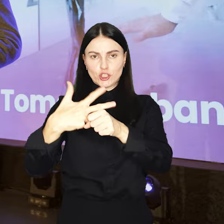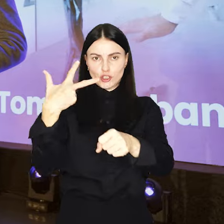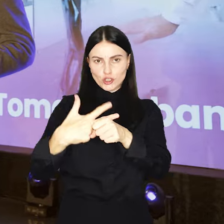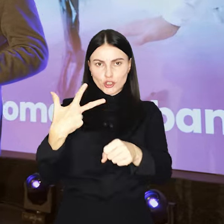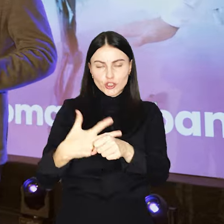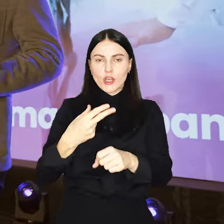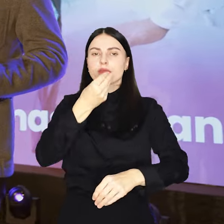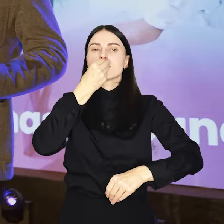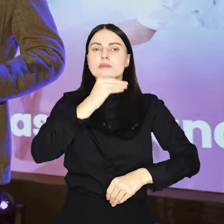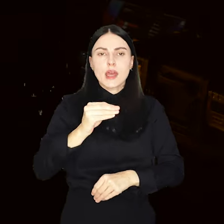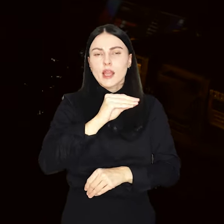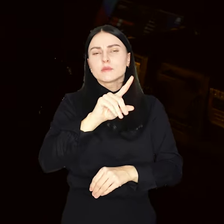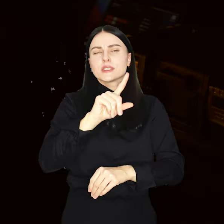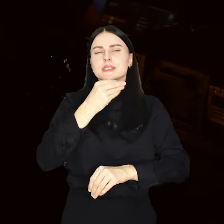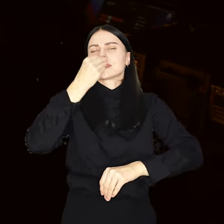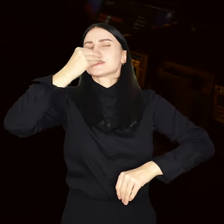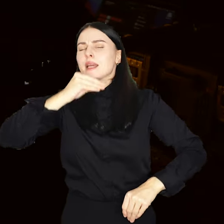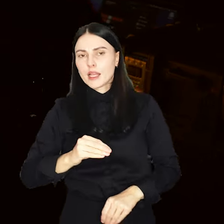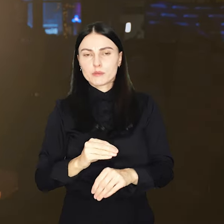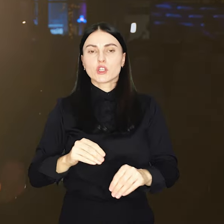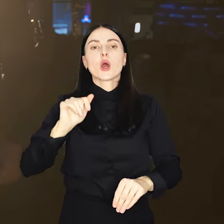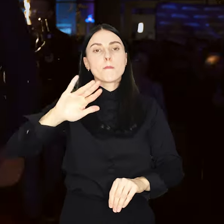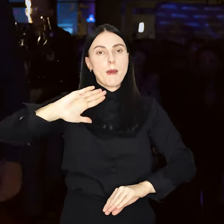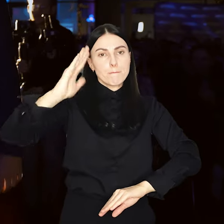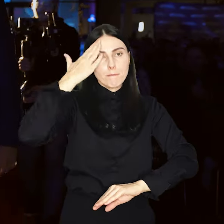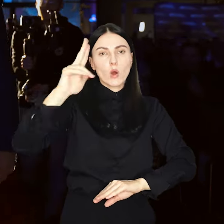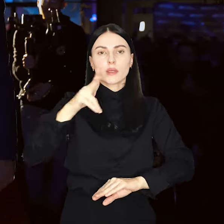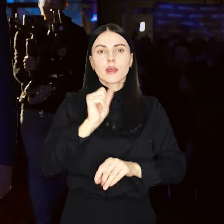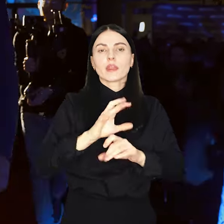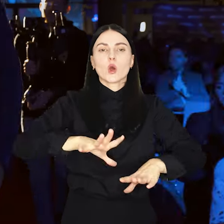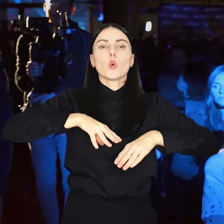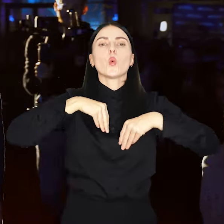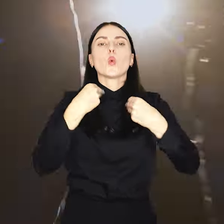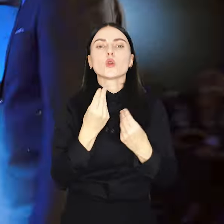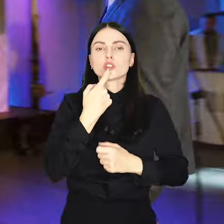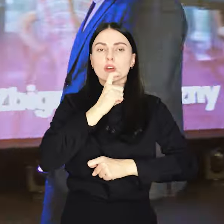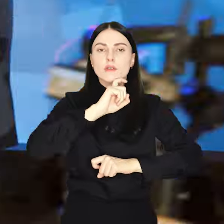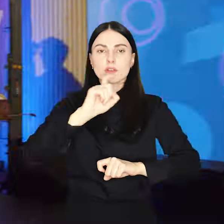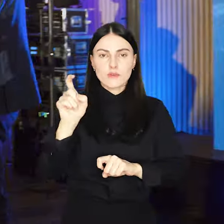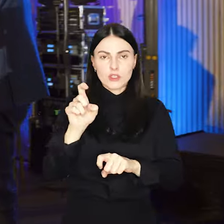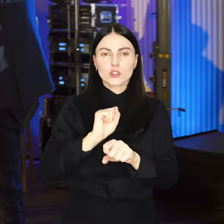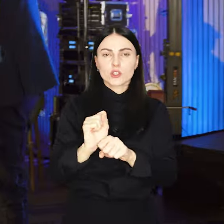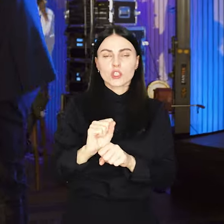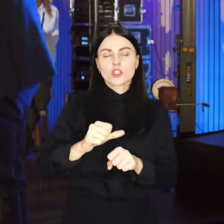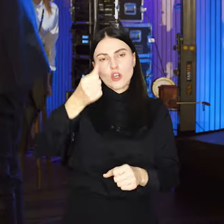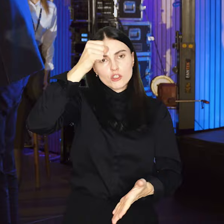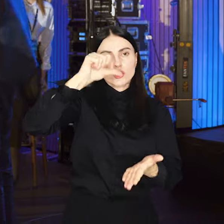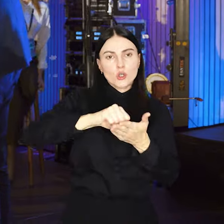najlepszych z najlepszych, których poznamy podczas uroczystej kwietniowej gali w stolicy Dolnego Śląska.